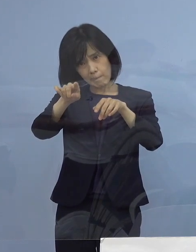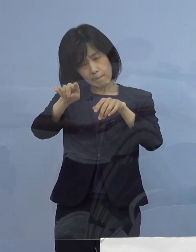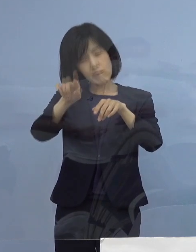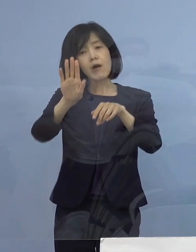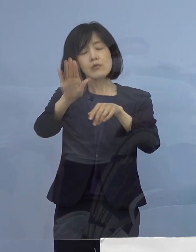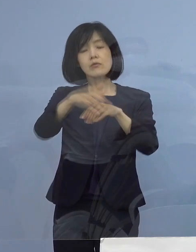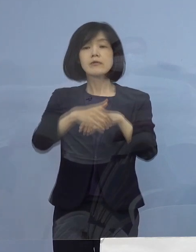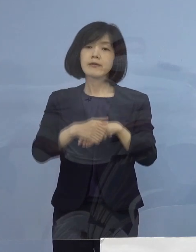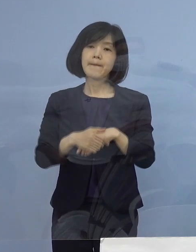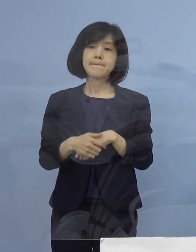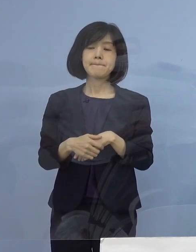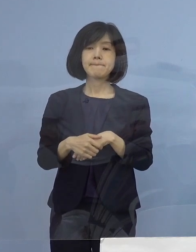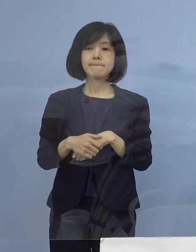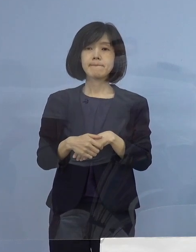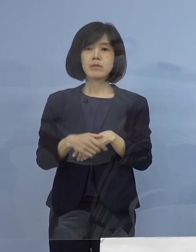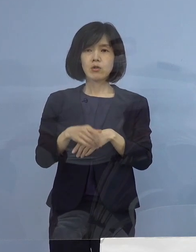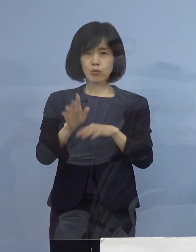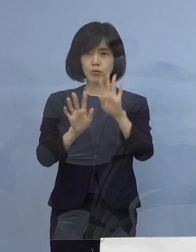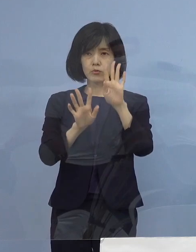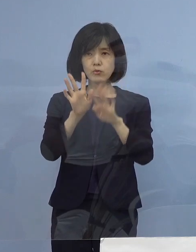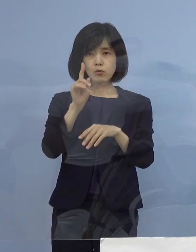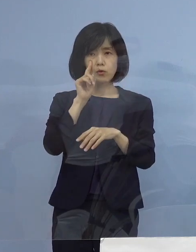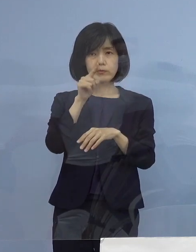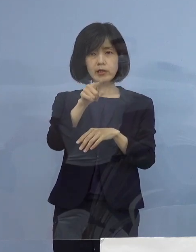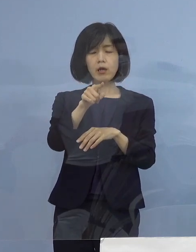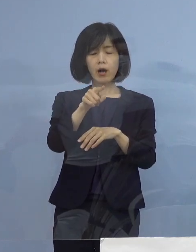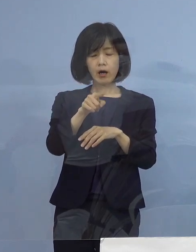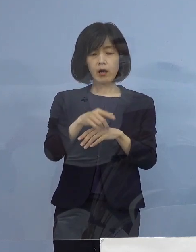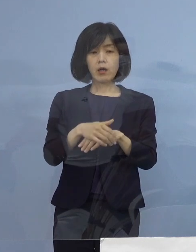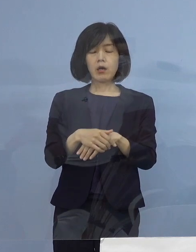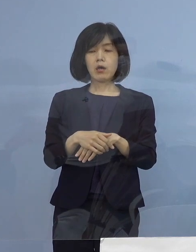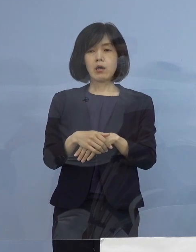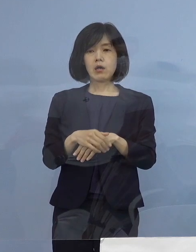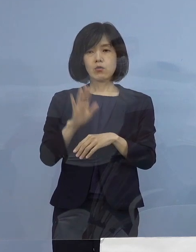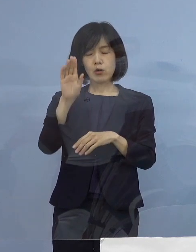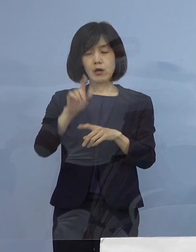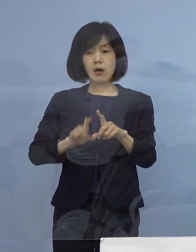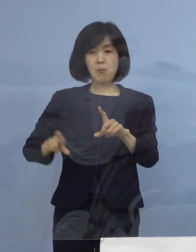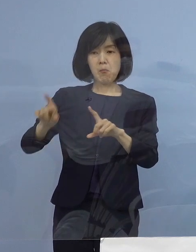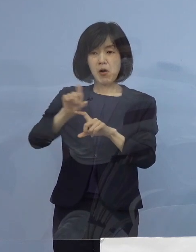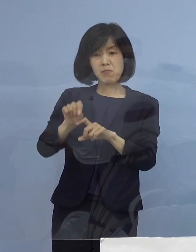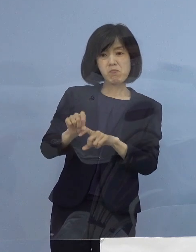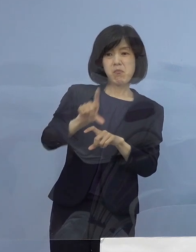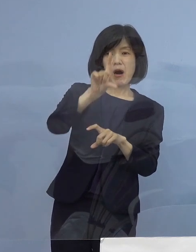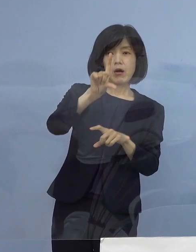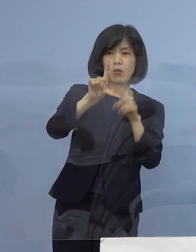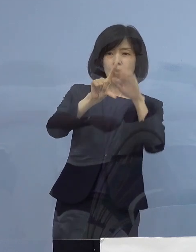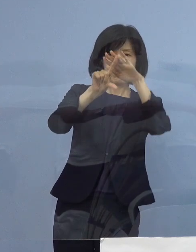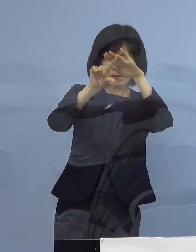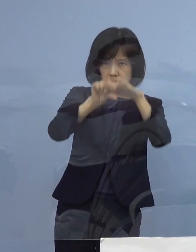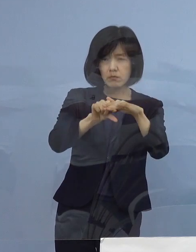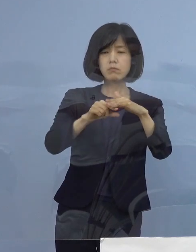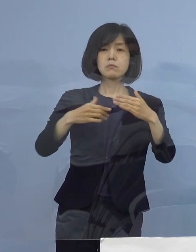こうした状況に鑑みまして これ以上感染の拡大を何としても防いでいくためには